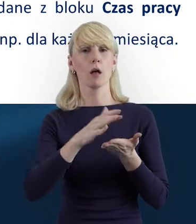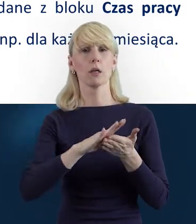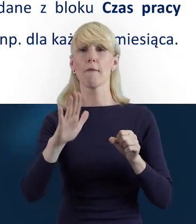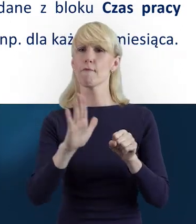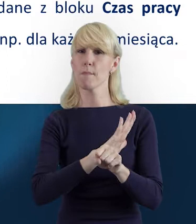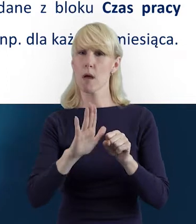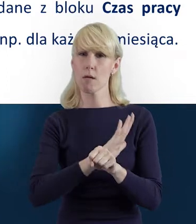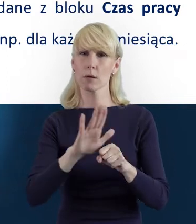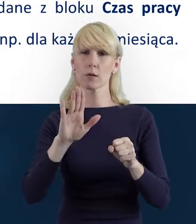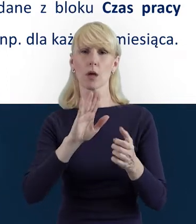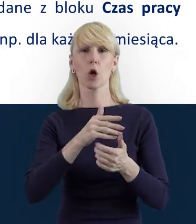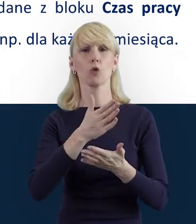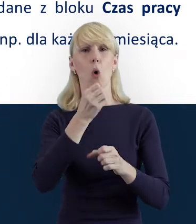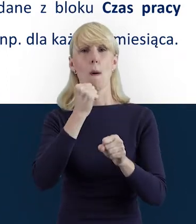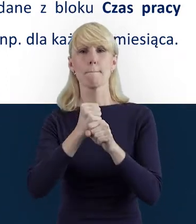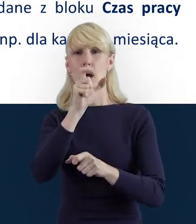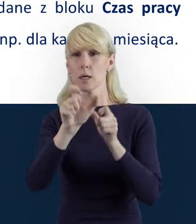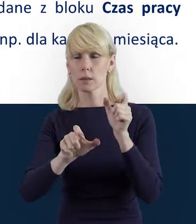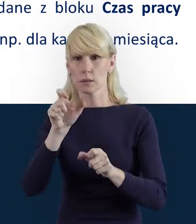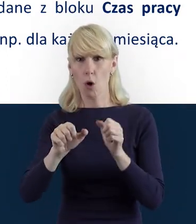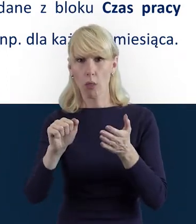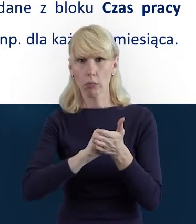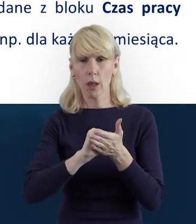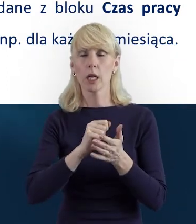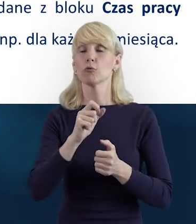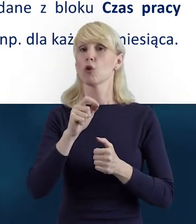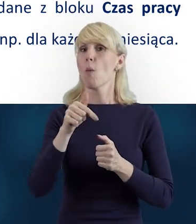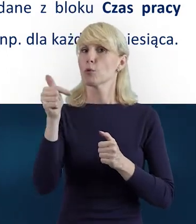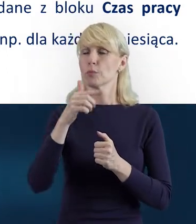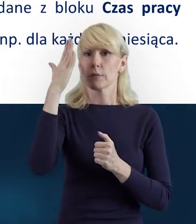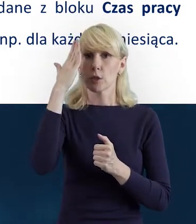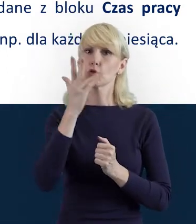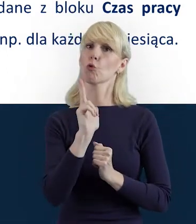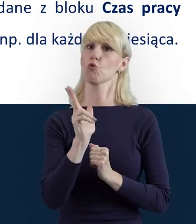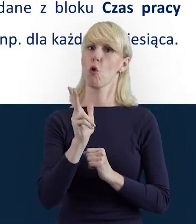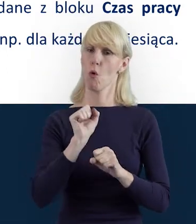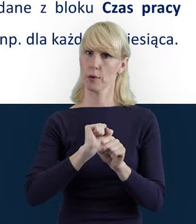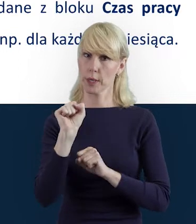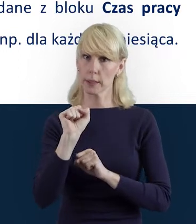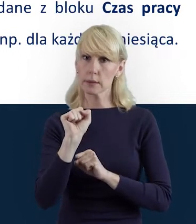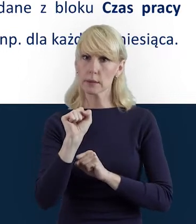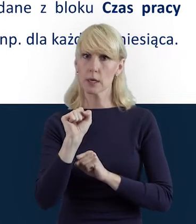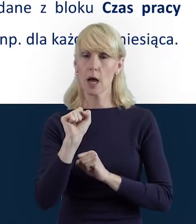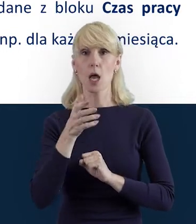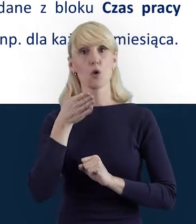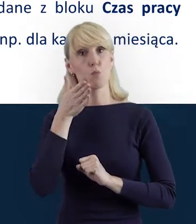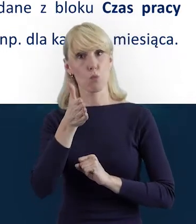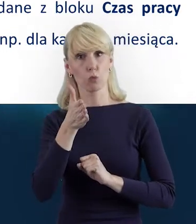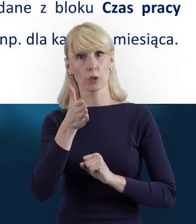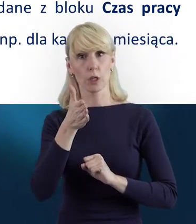po pierwsze musimy wiedzieć, kto jest Personelem Projektu, ale też wiemy, że ta baza jest podzielona na dwa bloki.